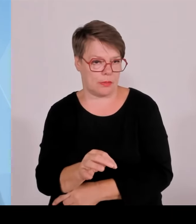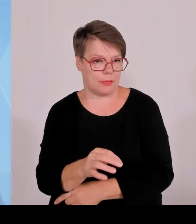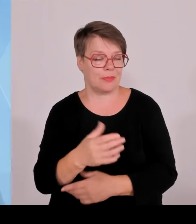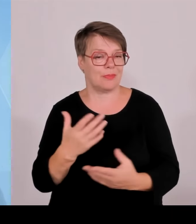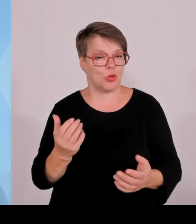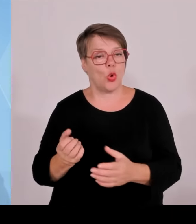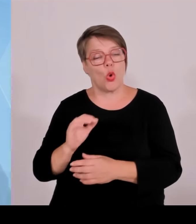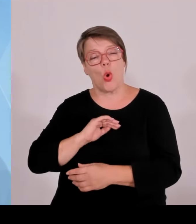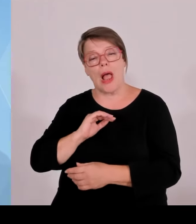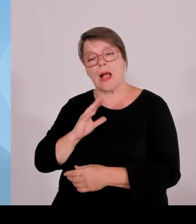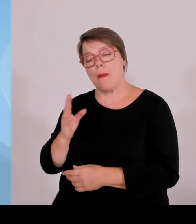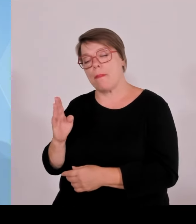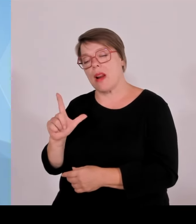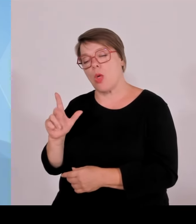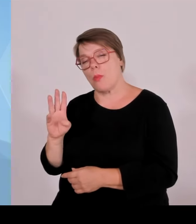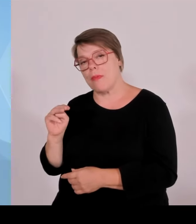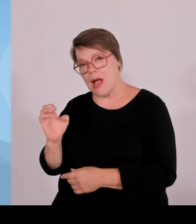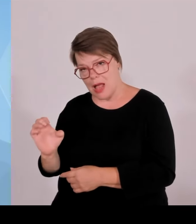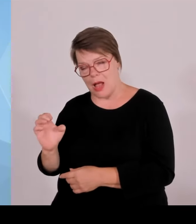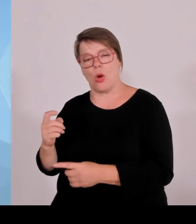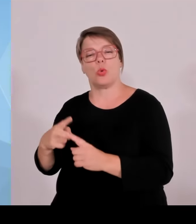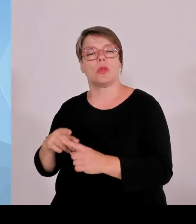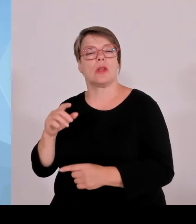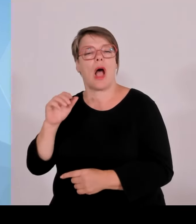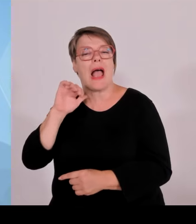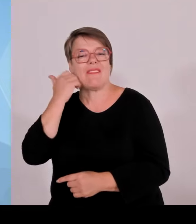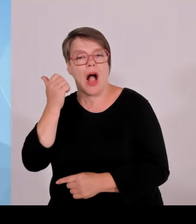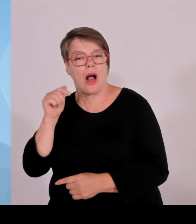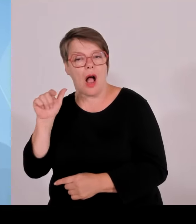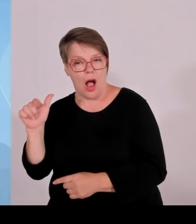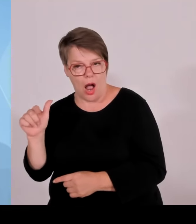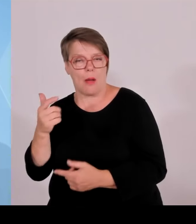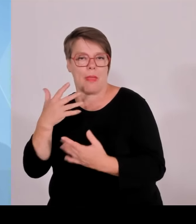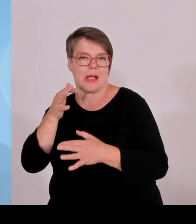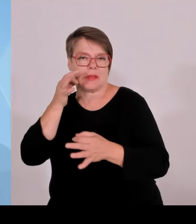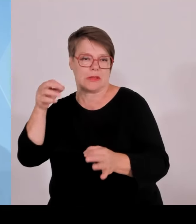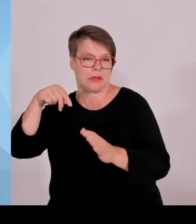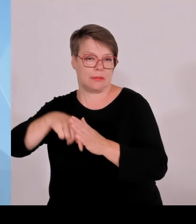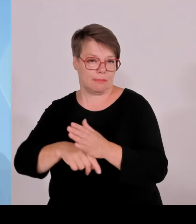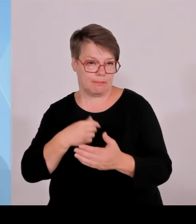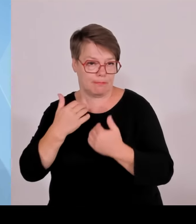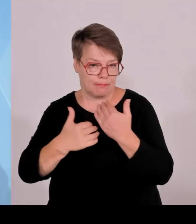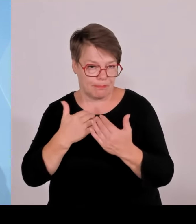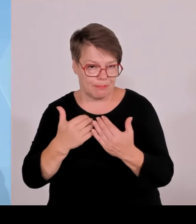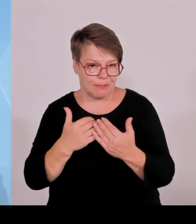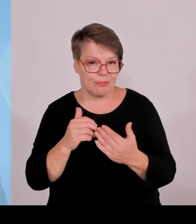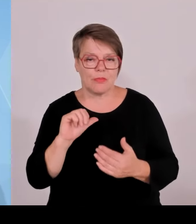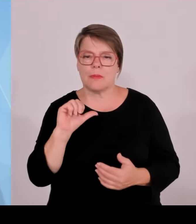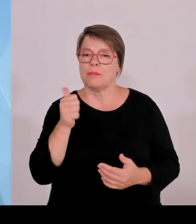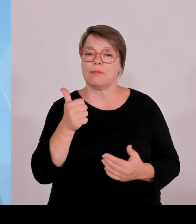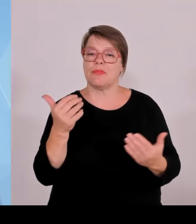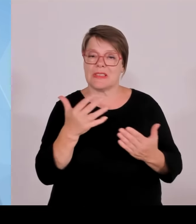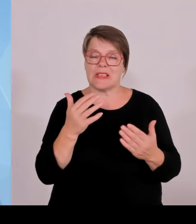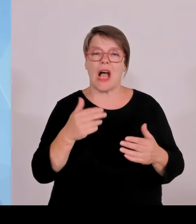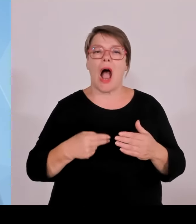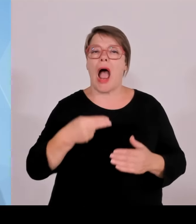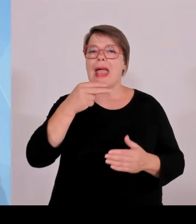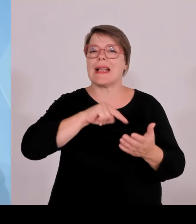Anstrengungen, die gemacht wurden, und zwar erfolgreiche Anstrengungen in den letzten fünf Jahren, deren Früchte man jetzt